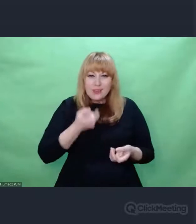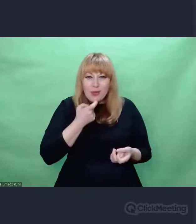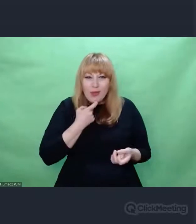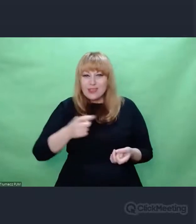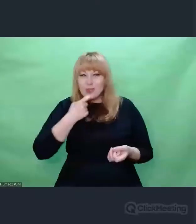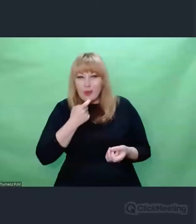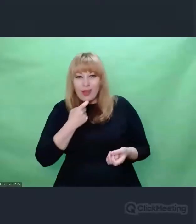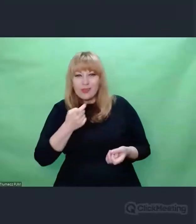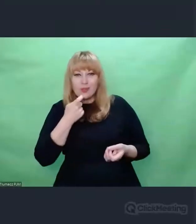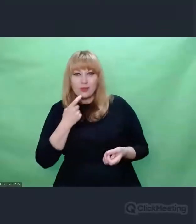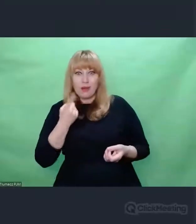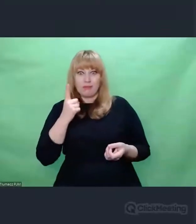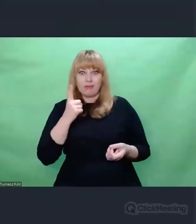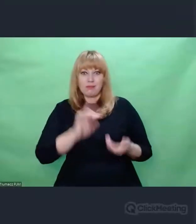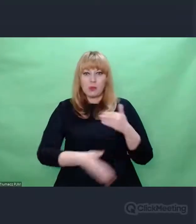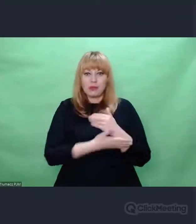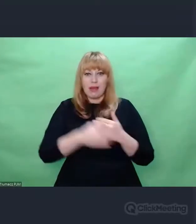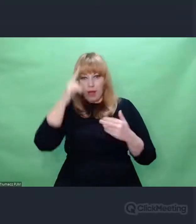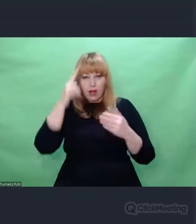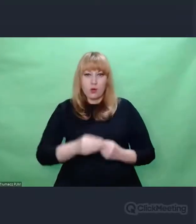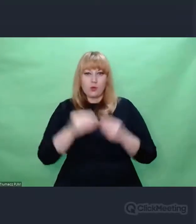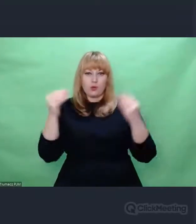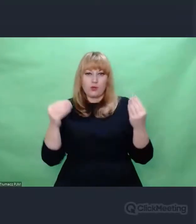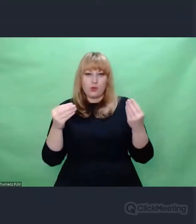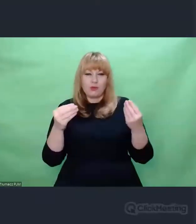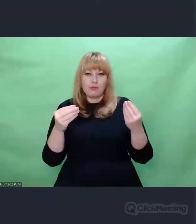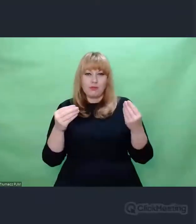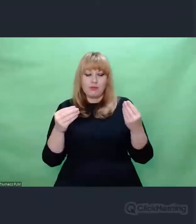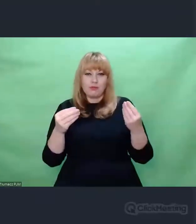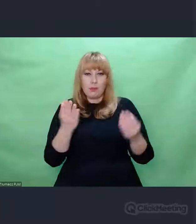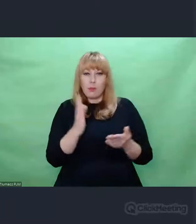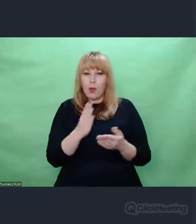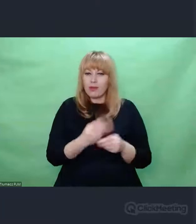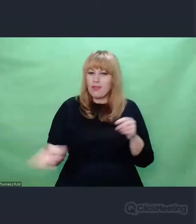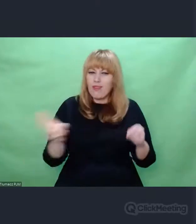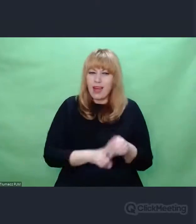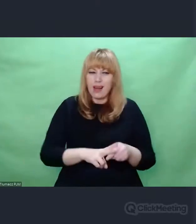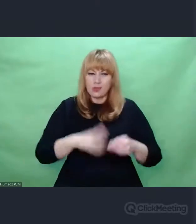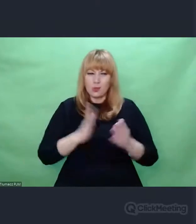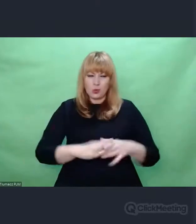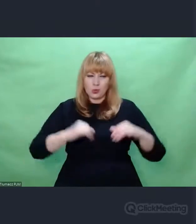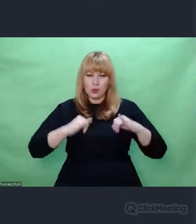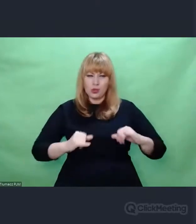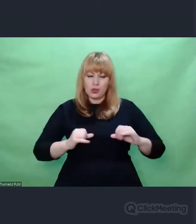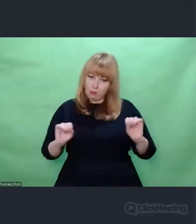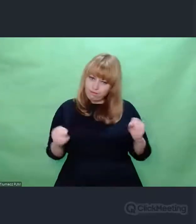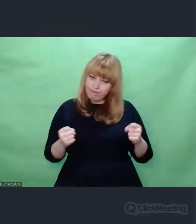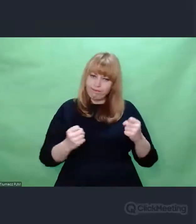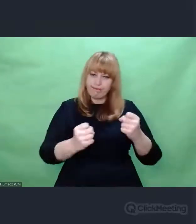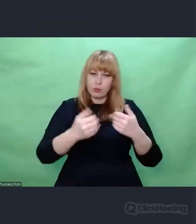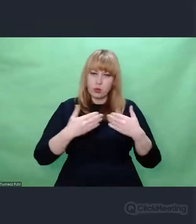I ze zdwojoną pewnością siebie idą dalej, żeby szukać.